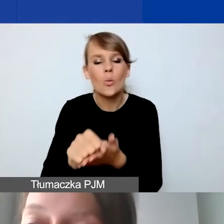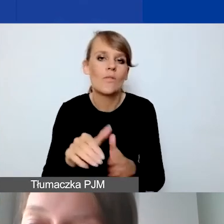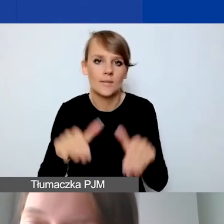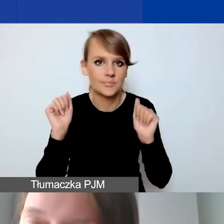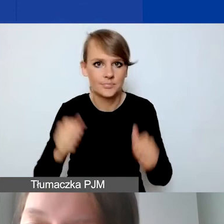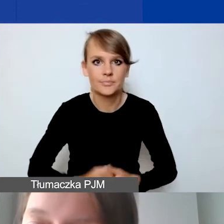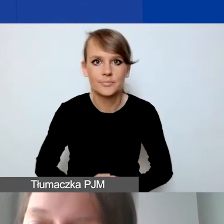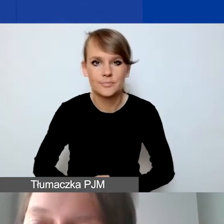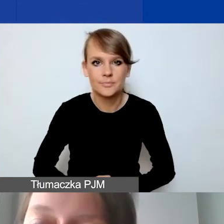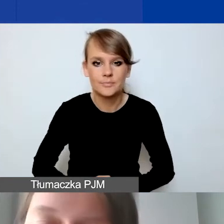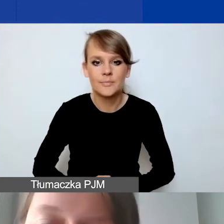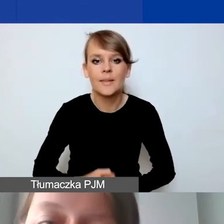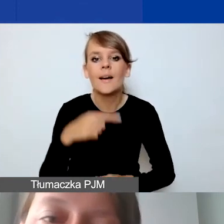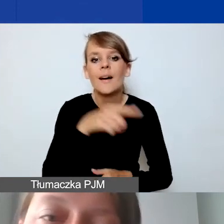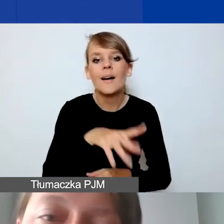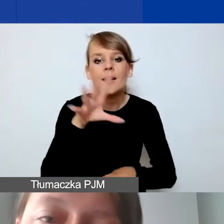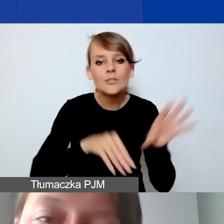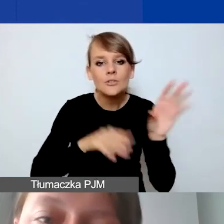Jeżeli otrzymają państwo grant,